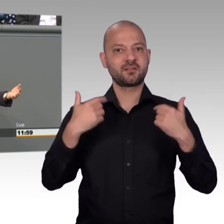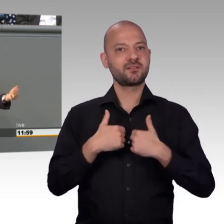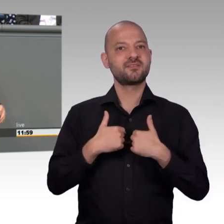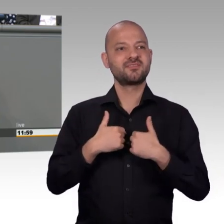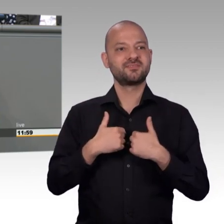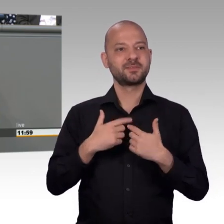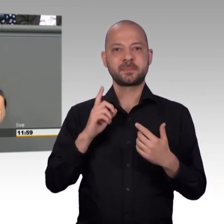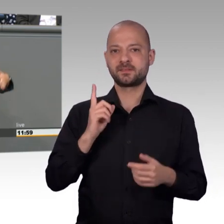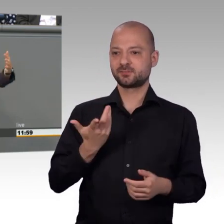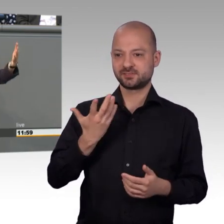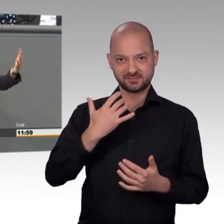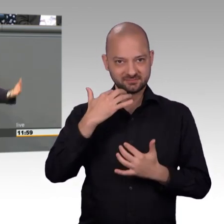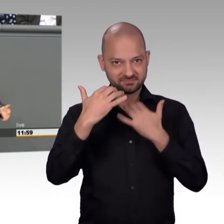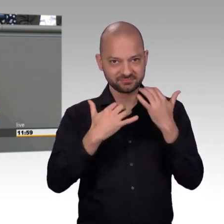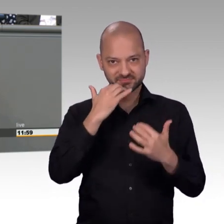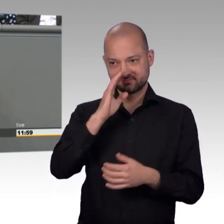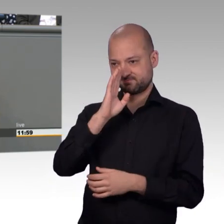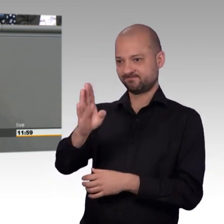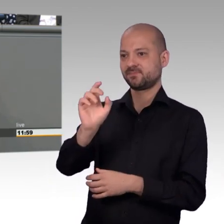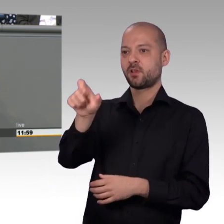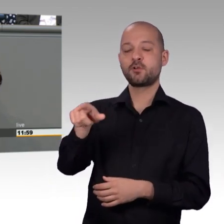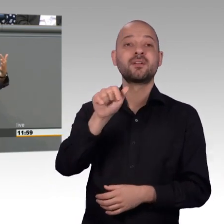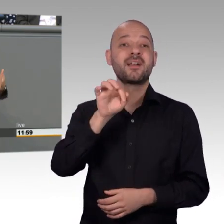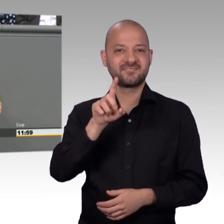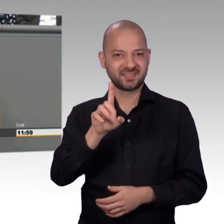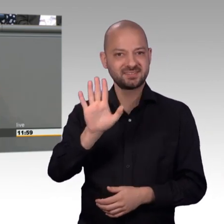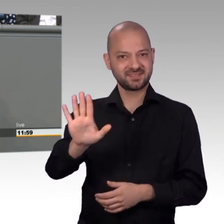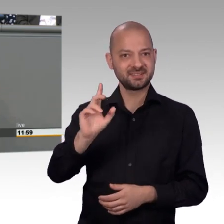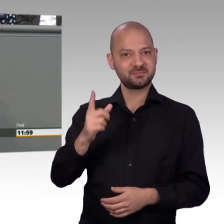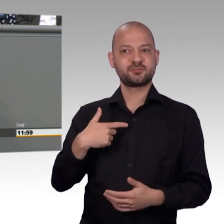die AfD mit der Großen Koalition und ich glaube, das sollte ja allemal